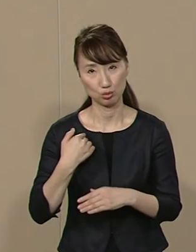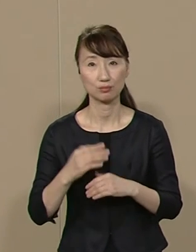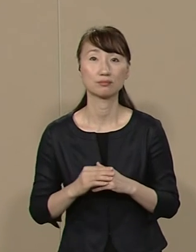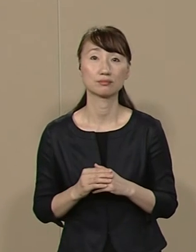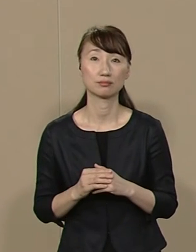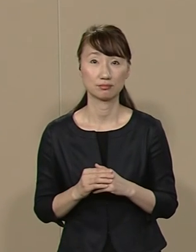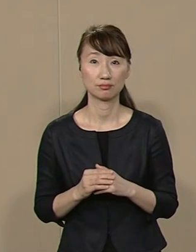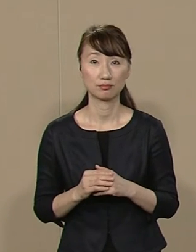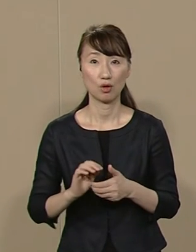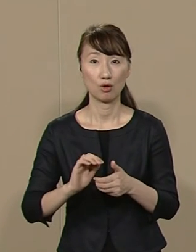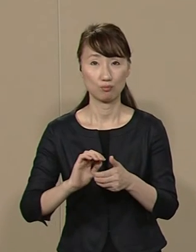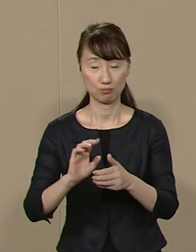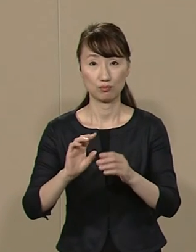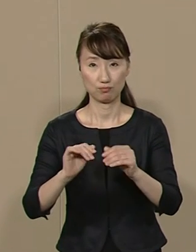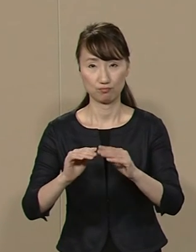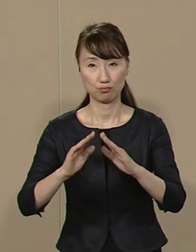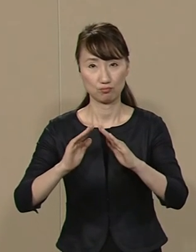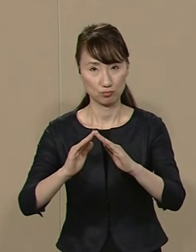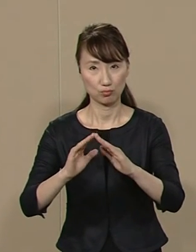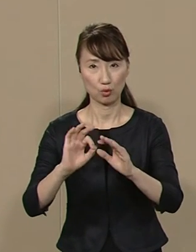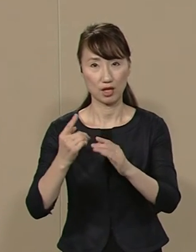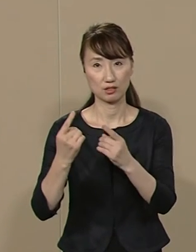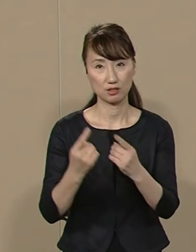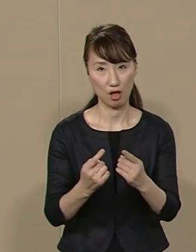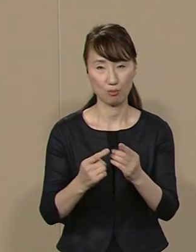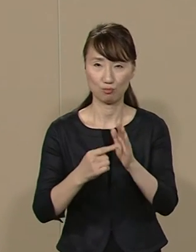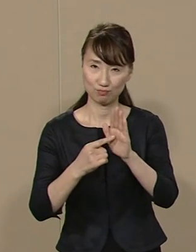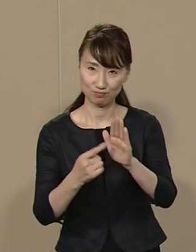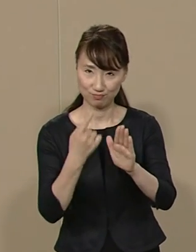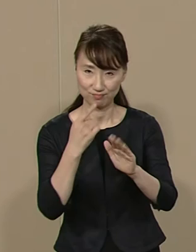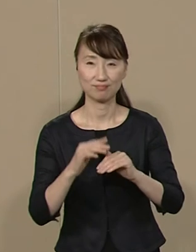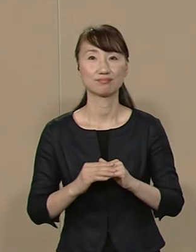固定資産税の減税も 公約にうたっています